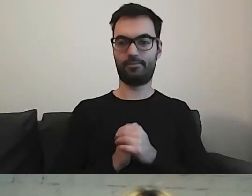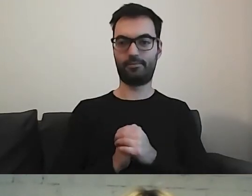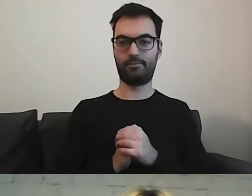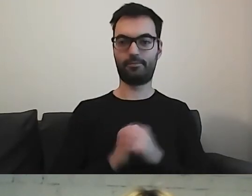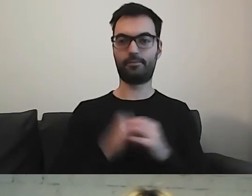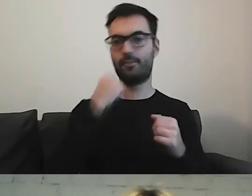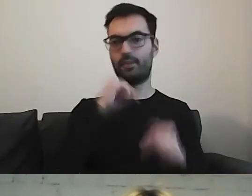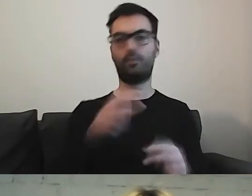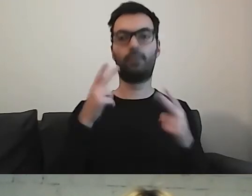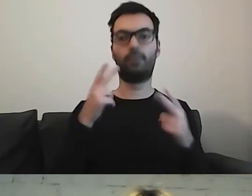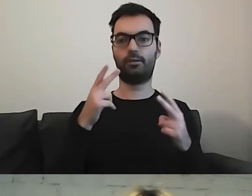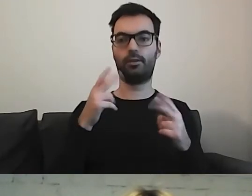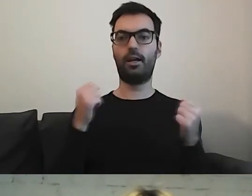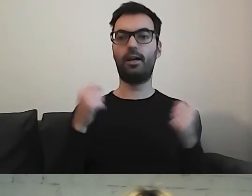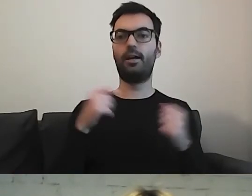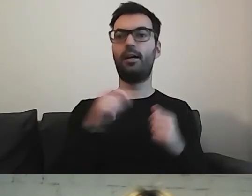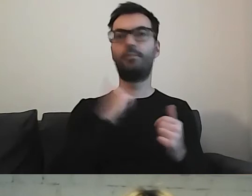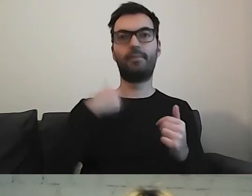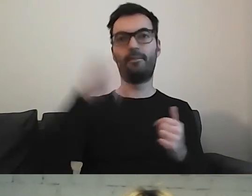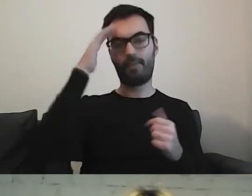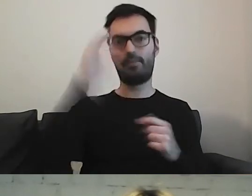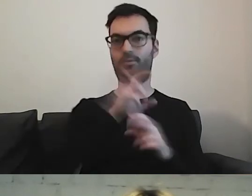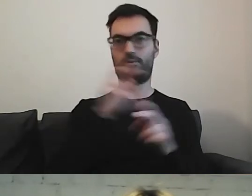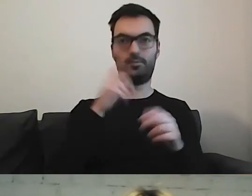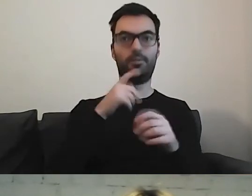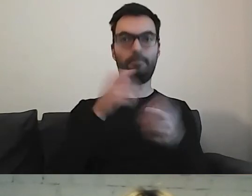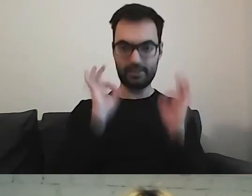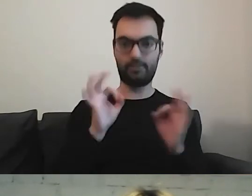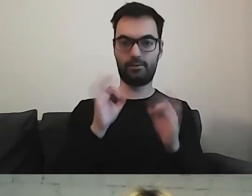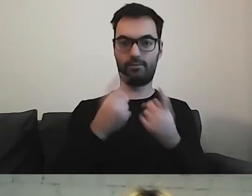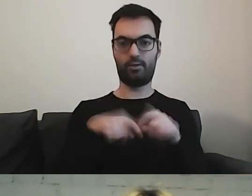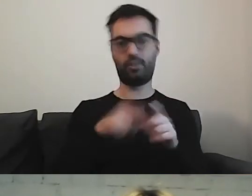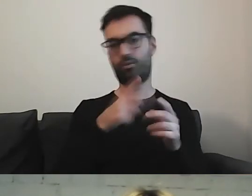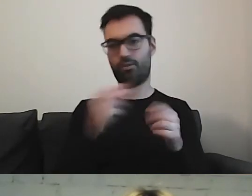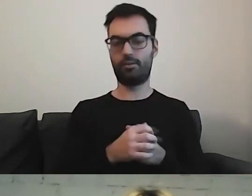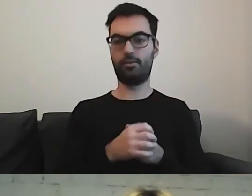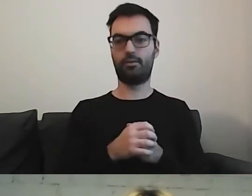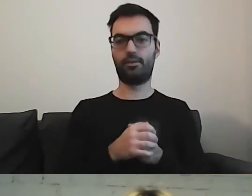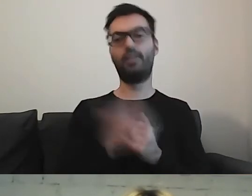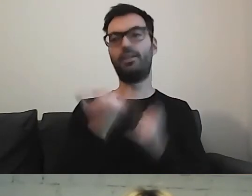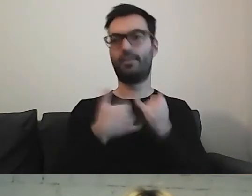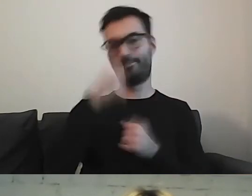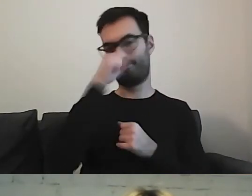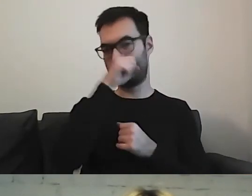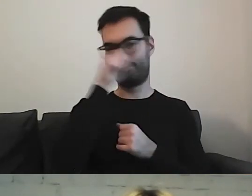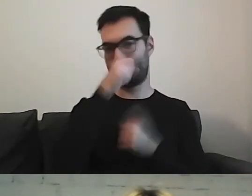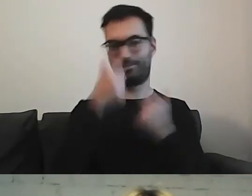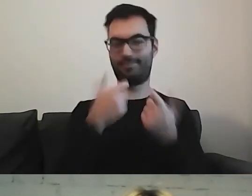Bardzo ważne jest angażowanie, abyśmy wiedzieli, czy wykonaliśmy dobrą robotę. Taka sztuka dla sztuki - no nie.